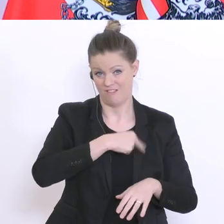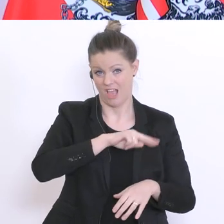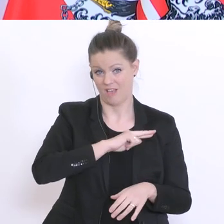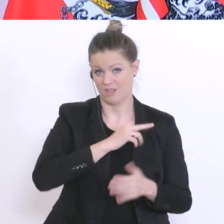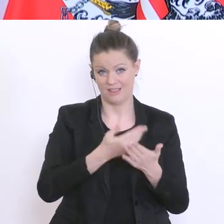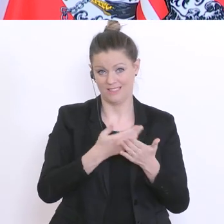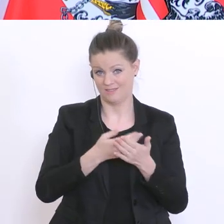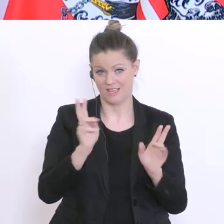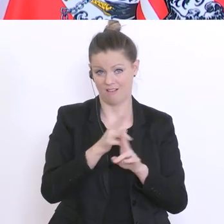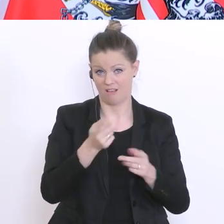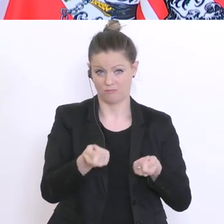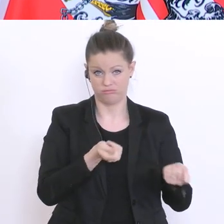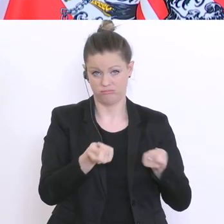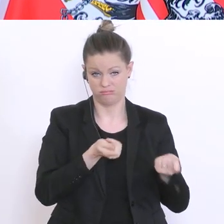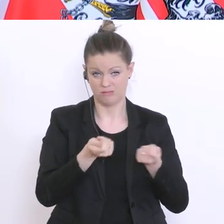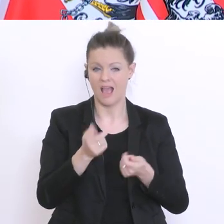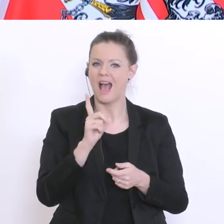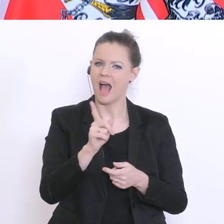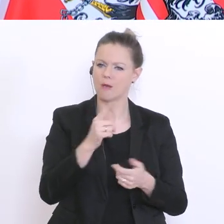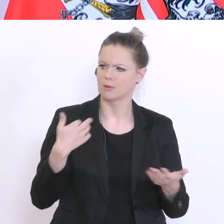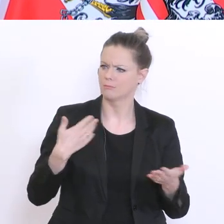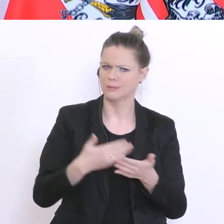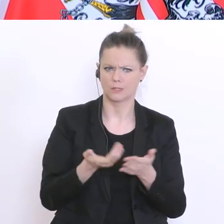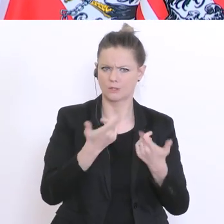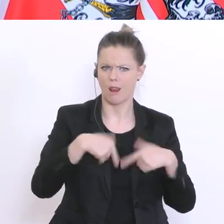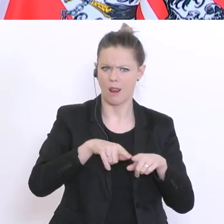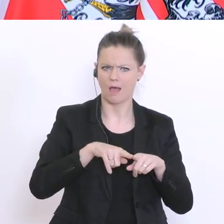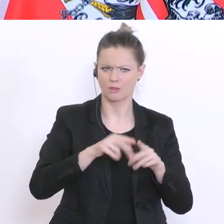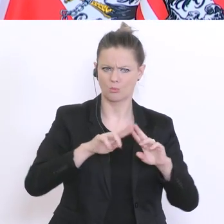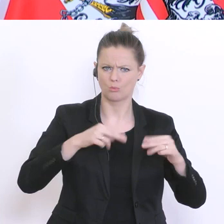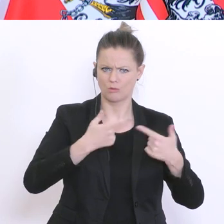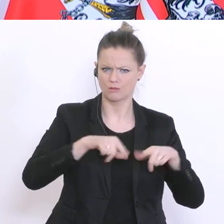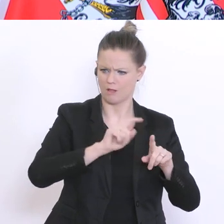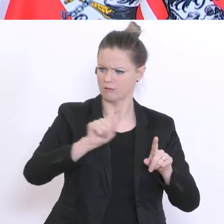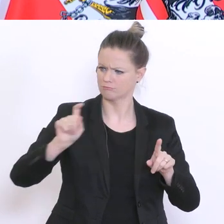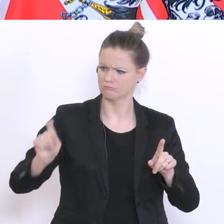nicht regeln. Aber bisher haben sich die Länder, glaube ich, sehr vernünftig an das gehalten,